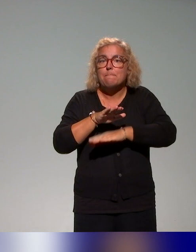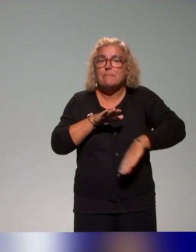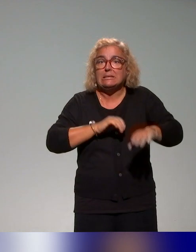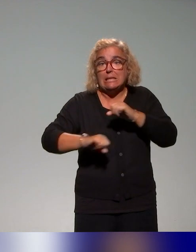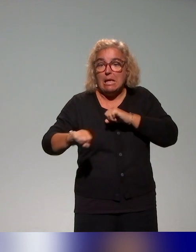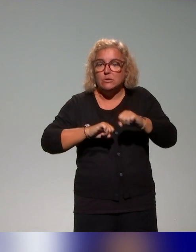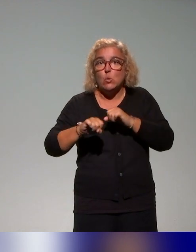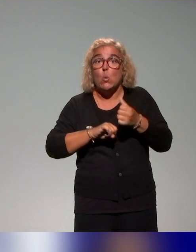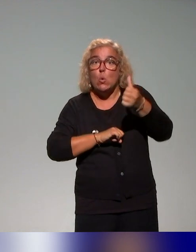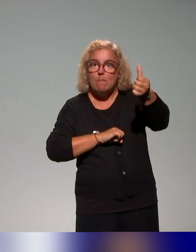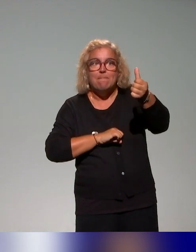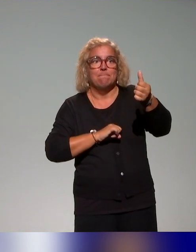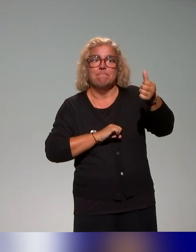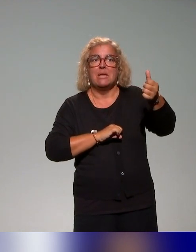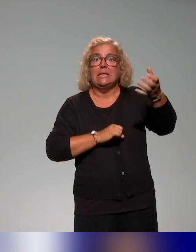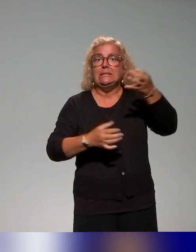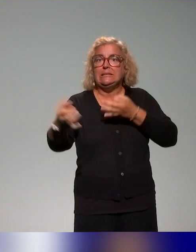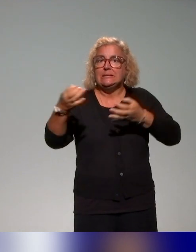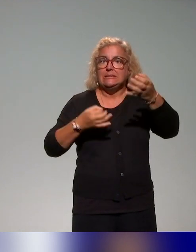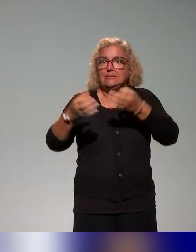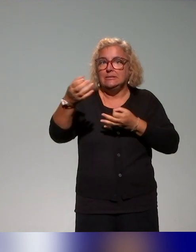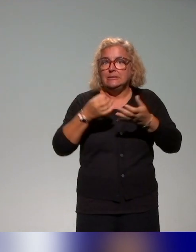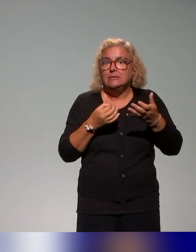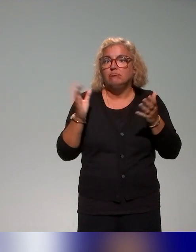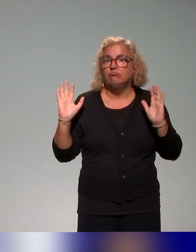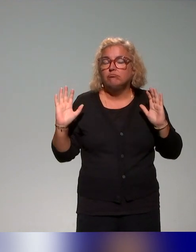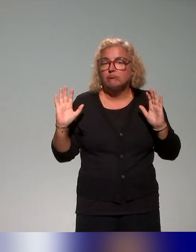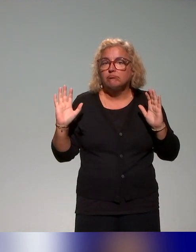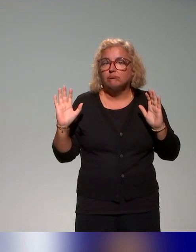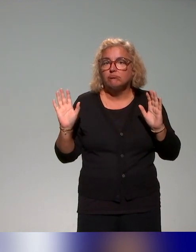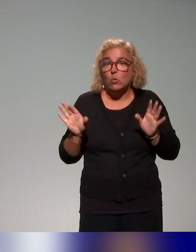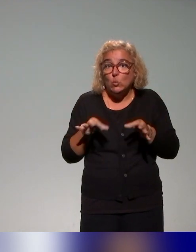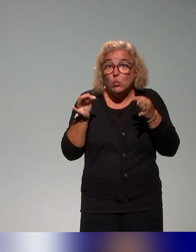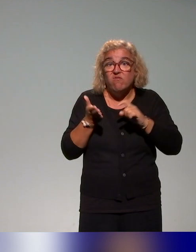les établissements communiquent, sur lesquelles on a pu trouver une trace en ligne.